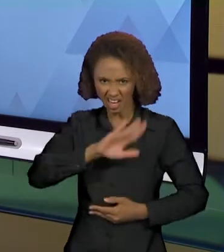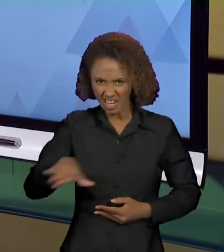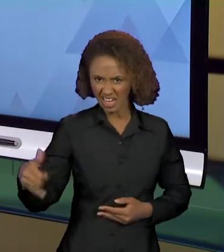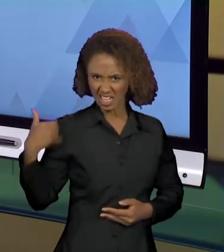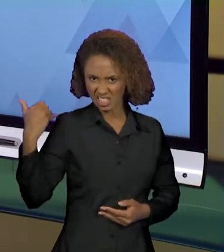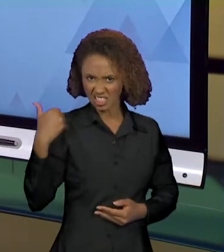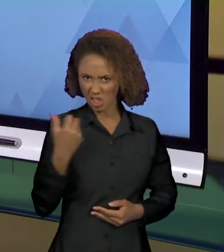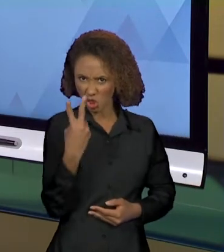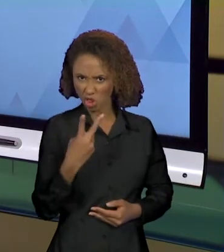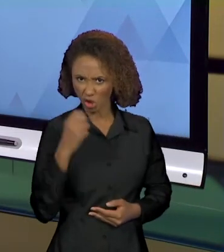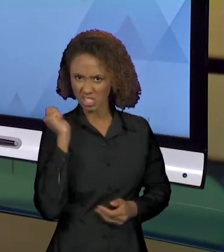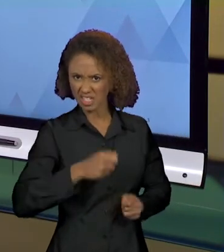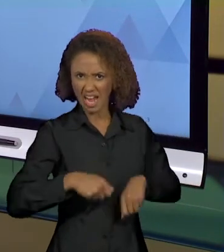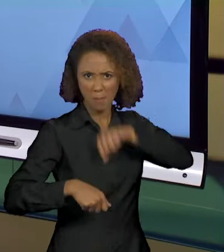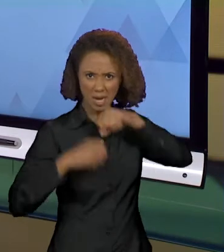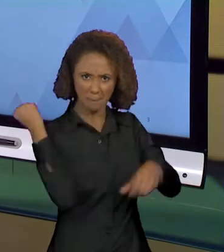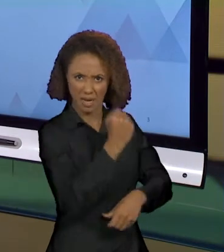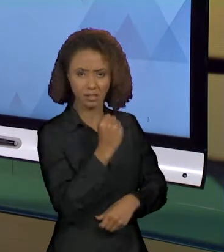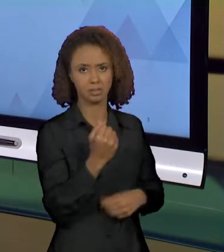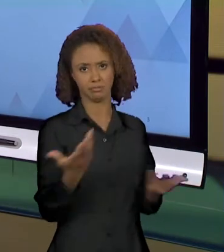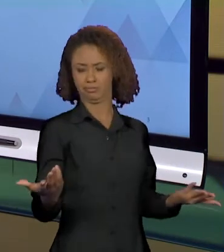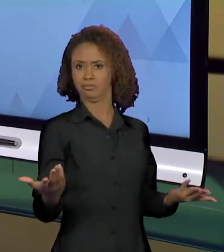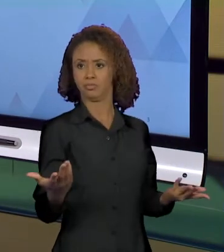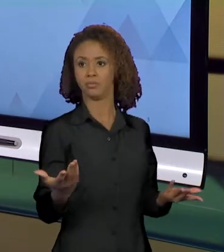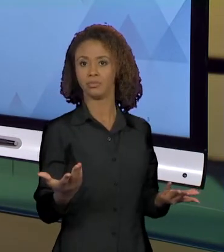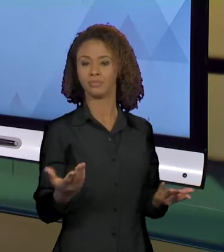MATA A MÃE? E NA HORA QUE A GENTE ABRE ALI, NÉ,